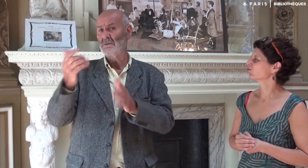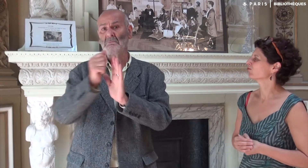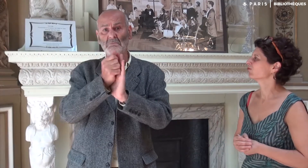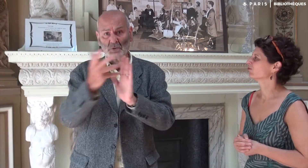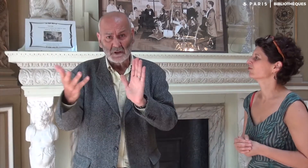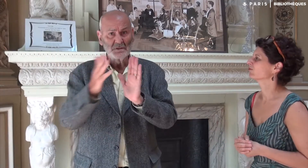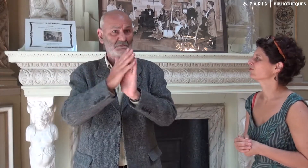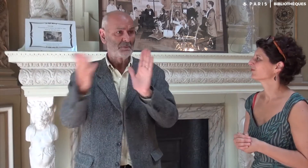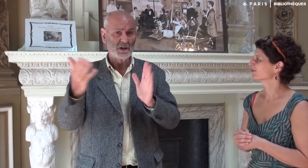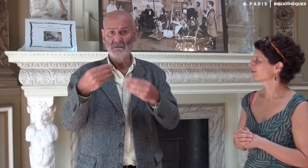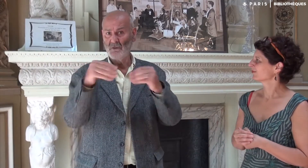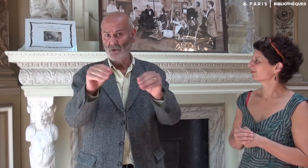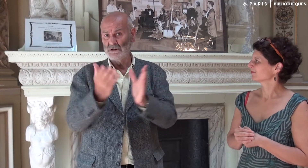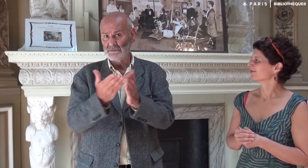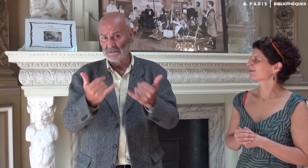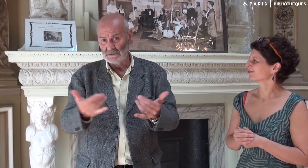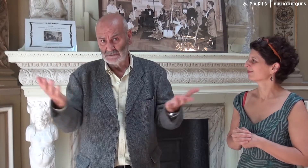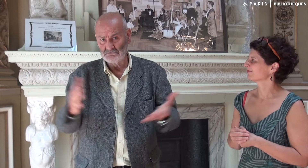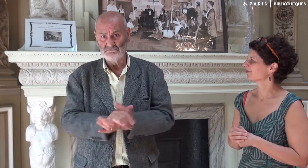y compris ici à la bibliothèque Chaptal.